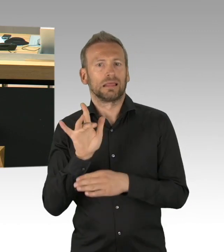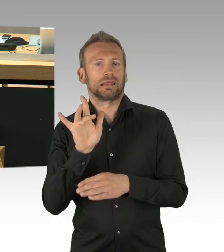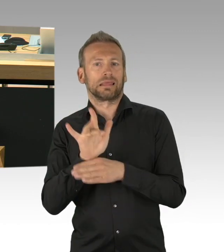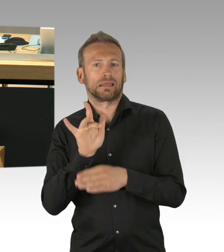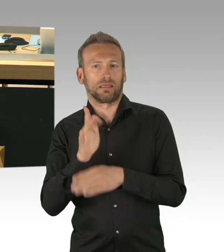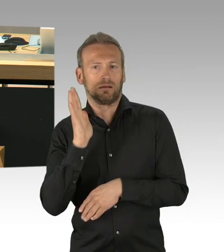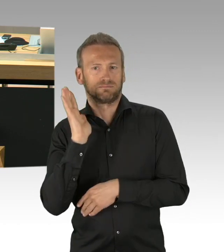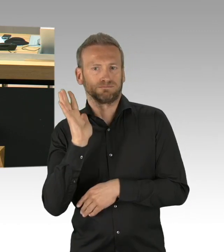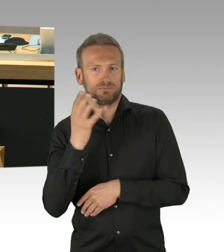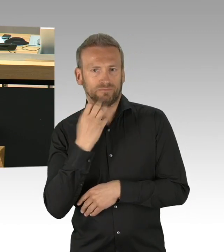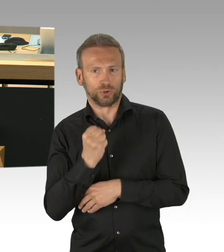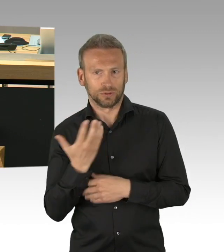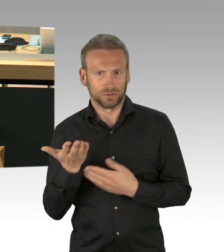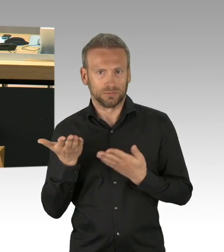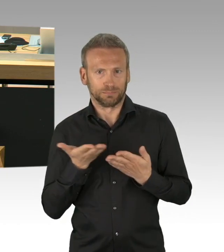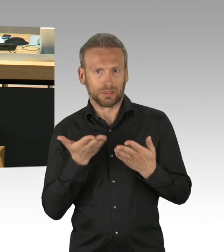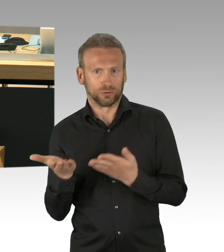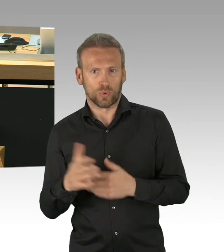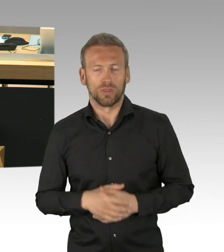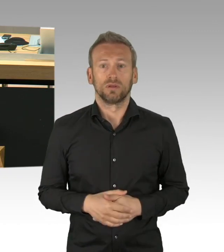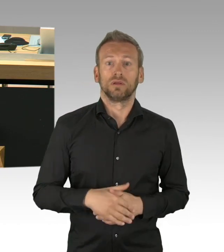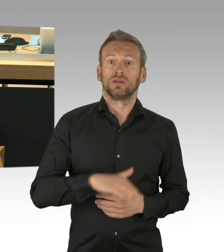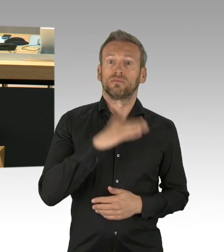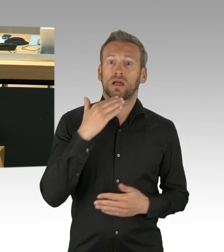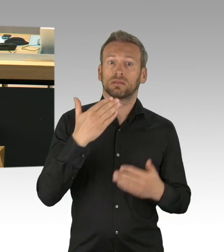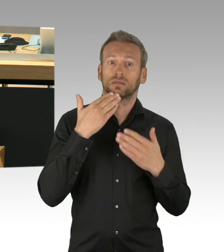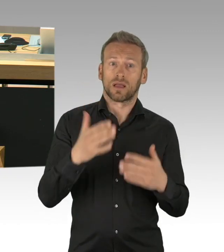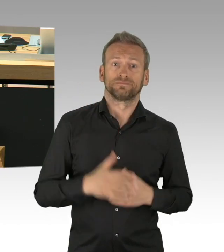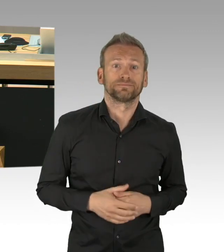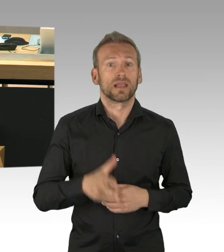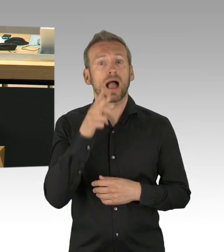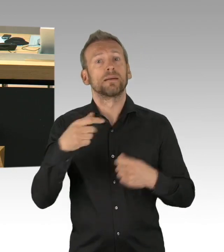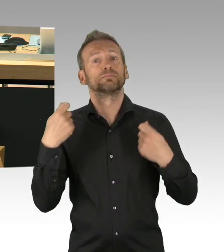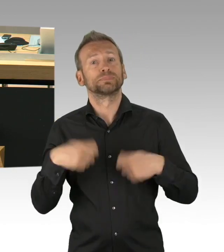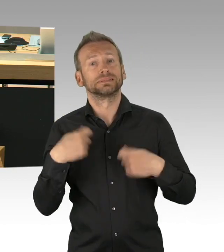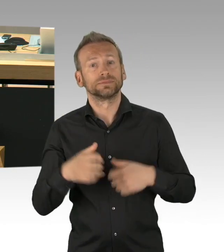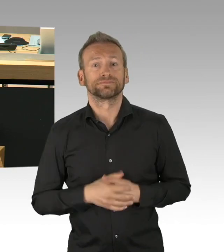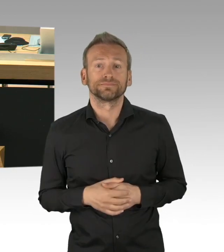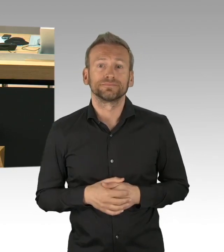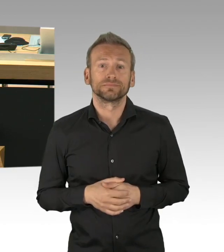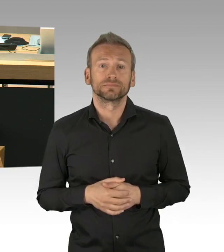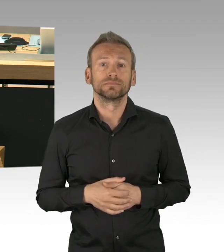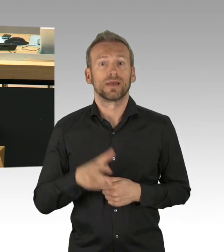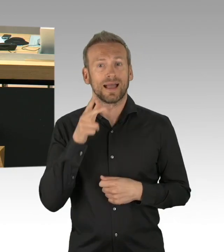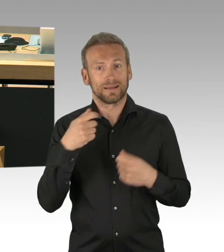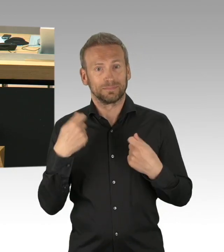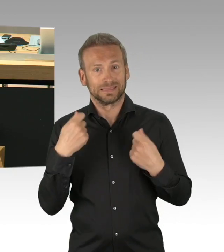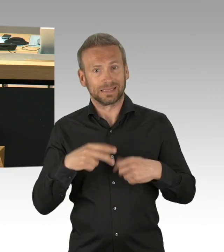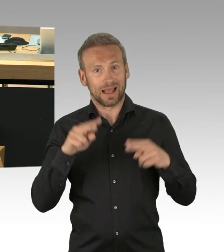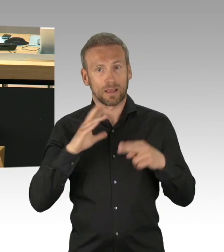Es geht also um die Frage, ob jenseits der normalen Fristen mit denen Parlamentsanträge eingebracht werden müssen,